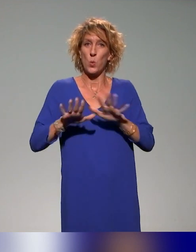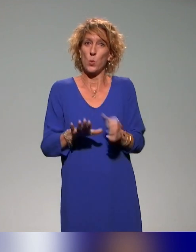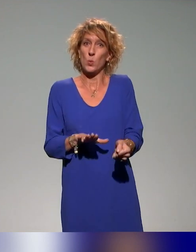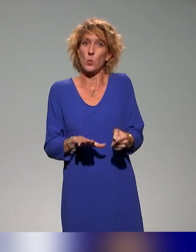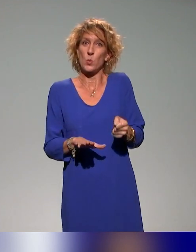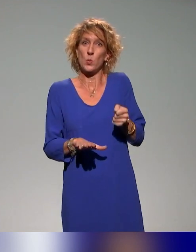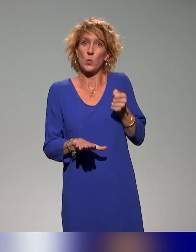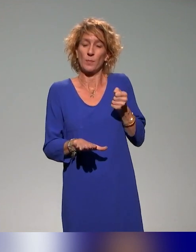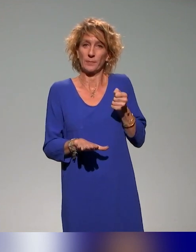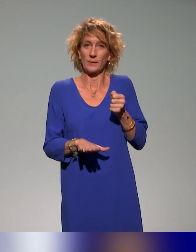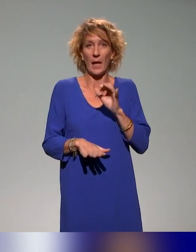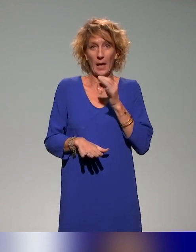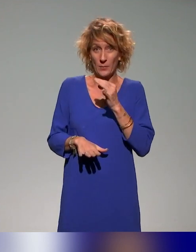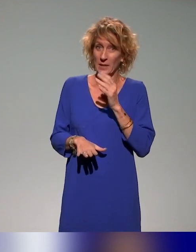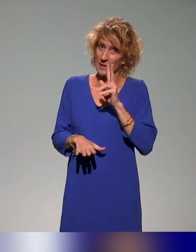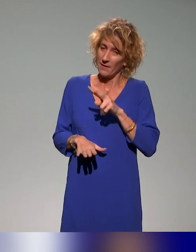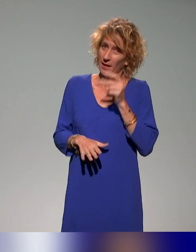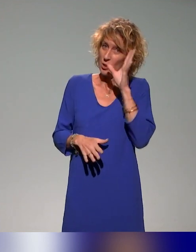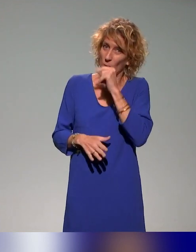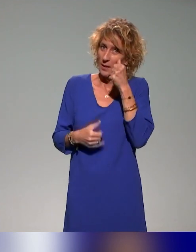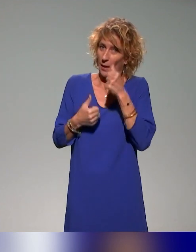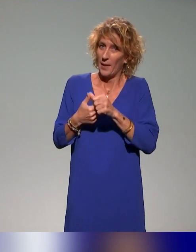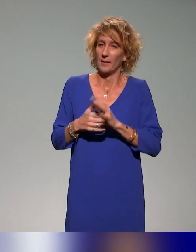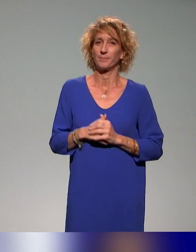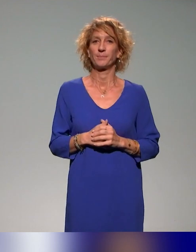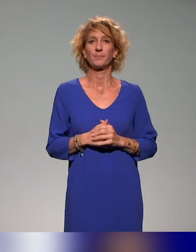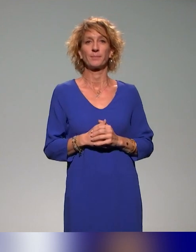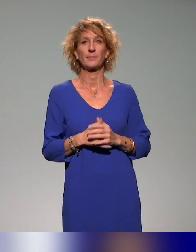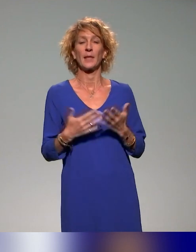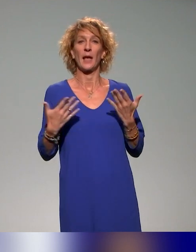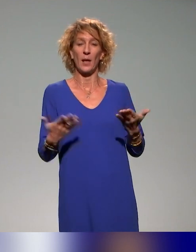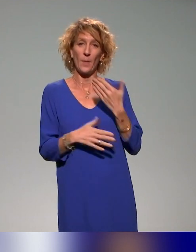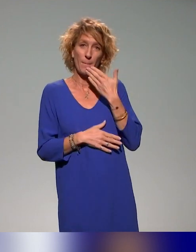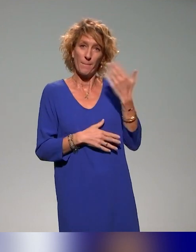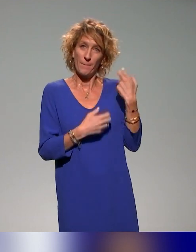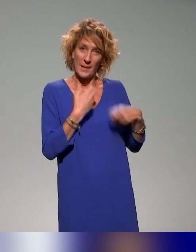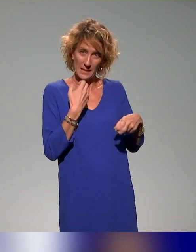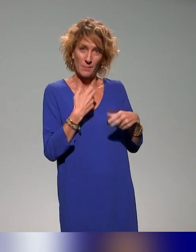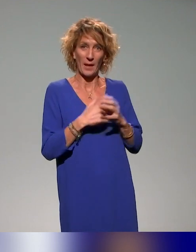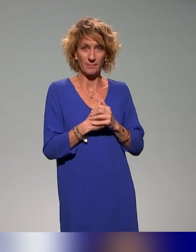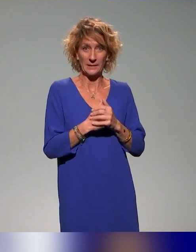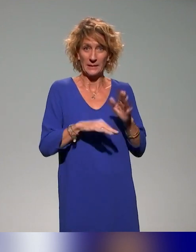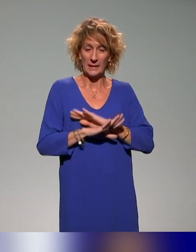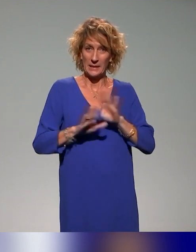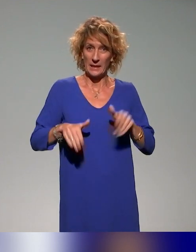Voilà, c'est vrai que je n'ai pas reprécisé. Du coup, merci Pierre. C'était pour le coup notre dernière slide, ça tombe bien.